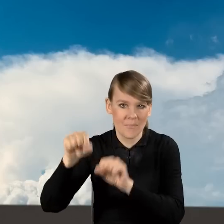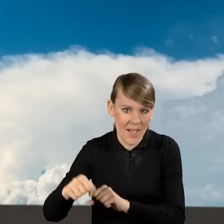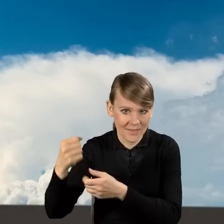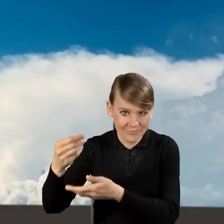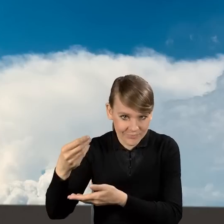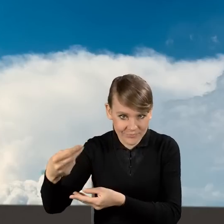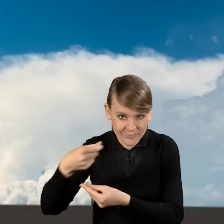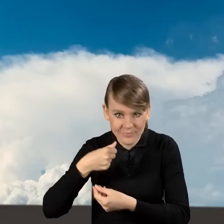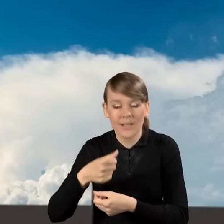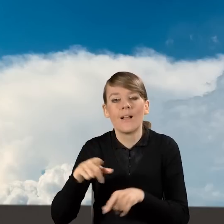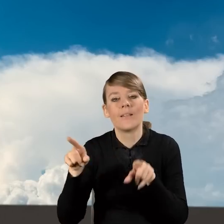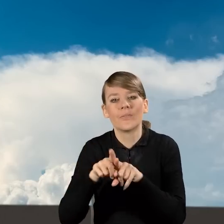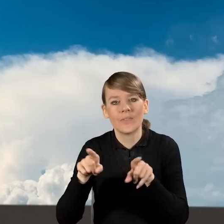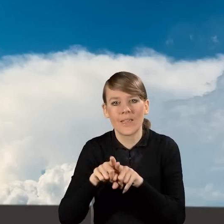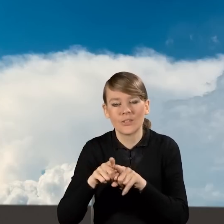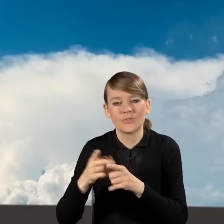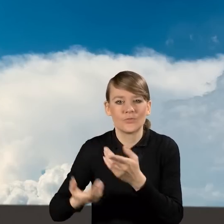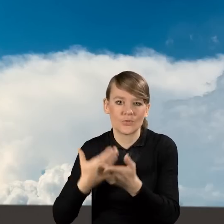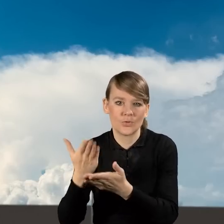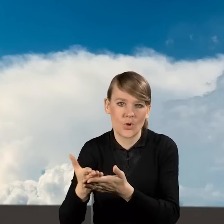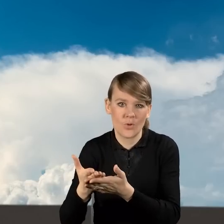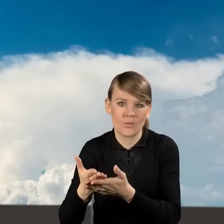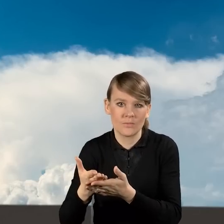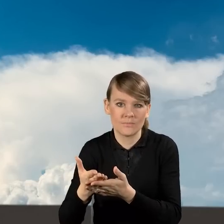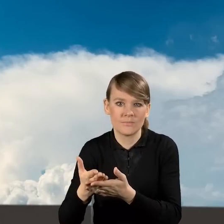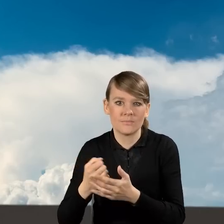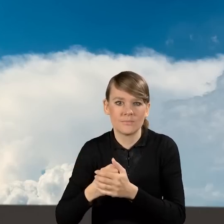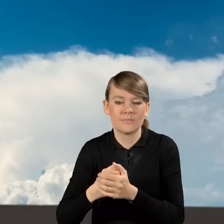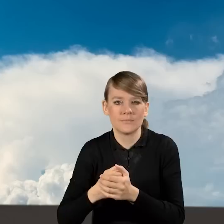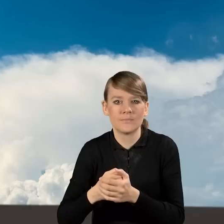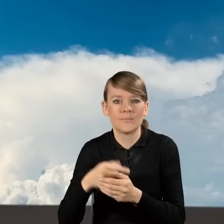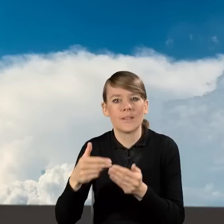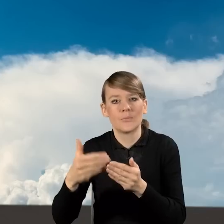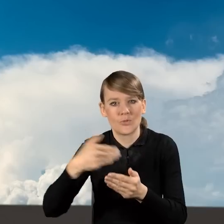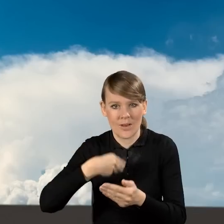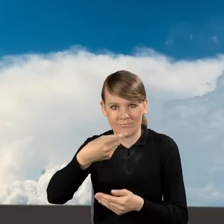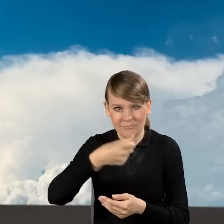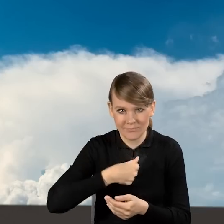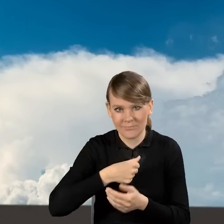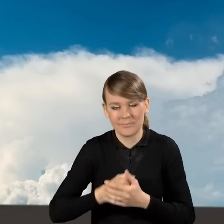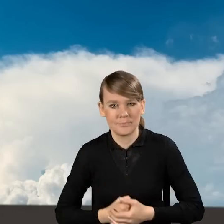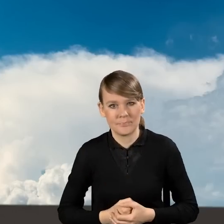a także wniosków składanych w ramach ścieżki bankowej, czyli na tzw. spłatę kapitału kredytu.